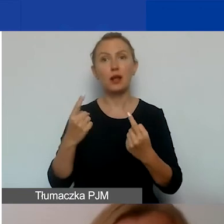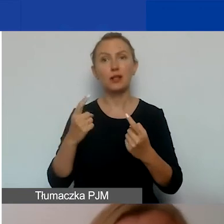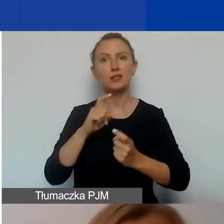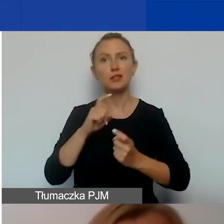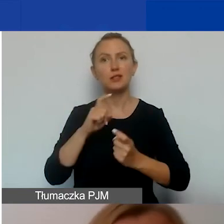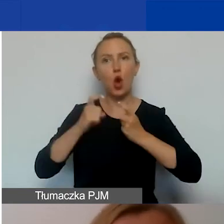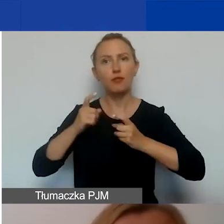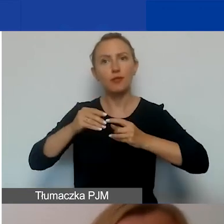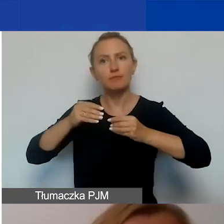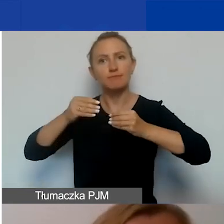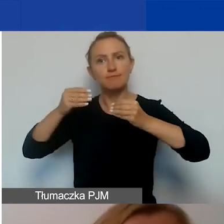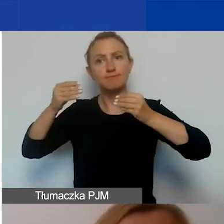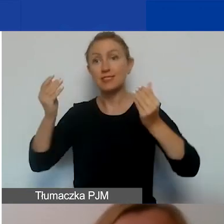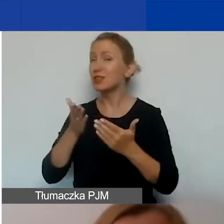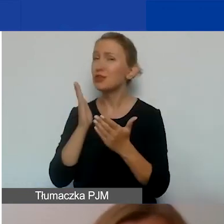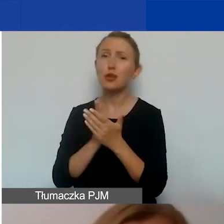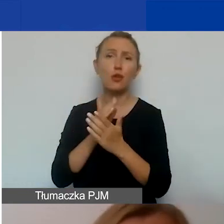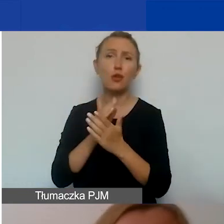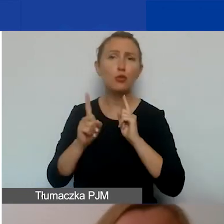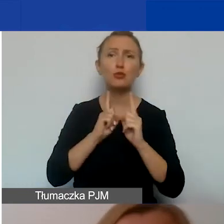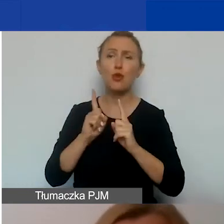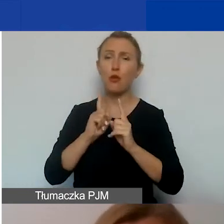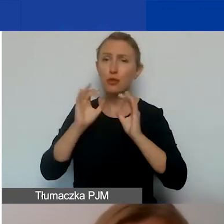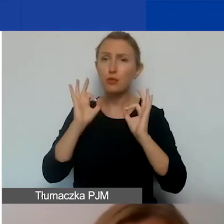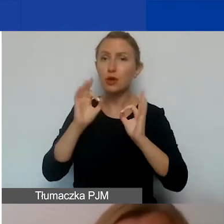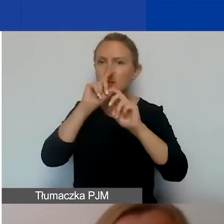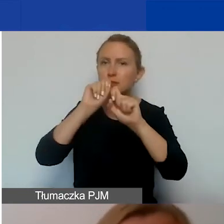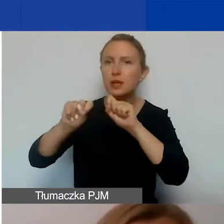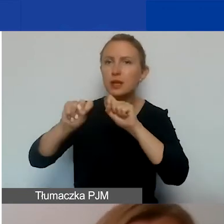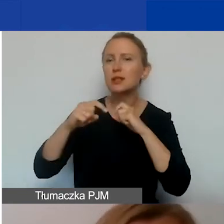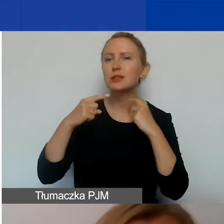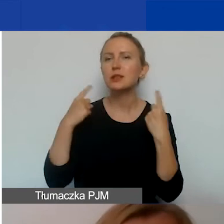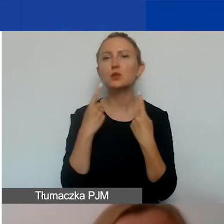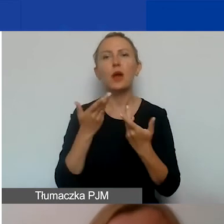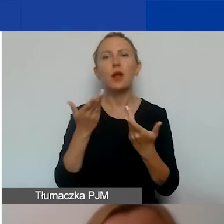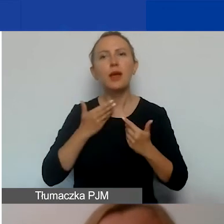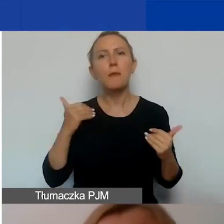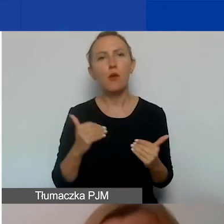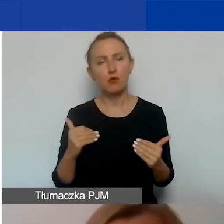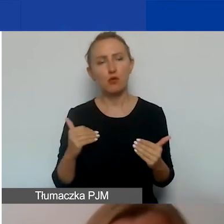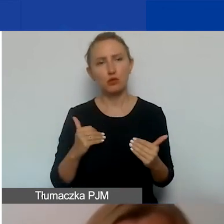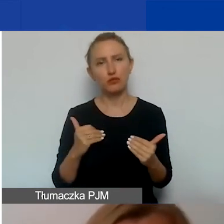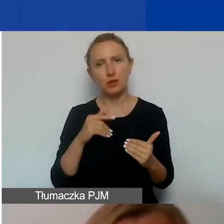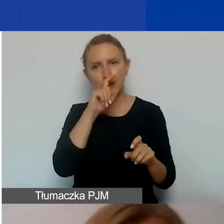I tylko rozmowy, tylko odpowiednie zbadanie sytuacji pozwoli nam na oszacowanie skali trudności